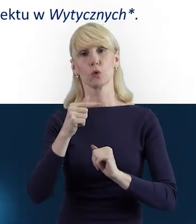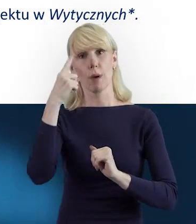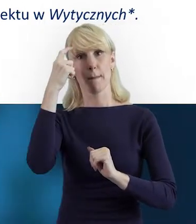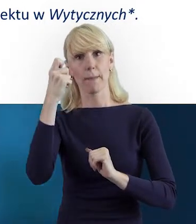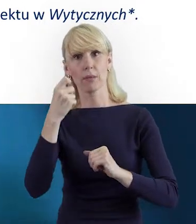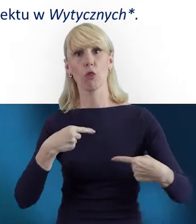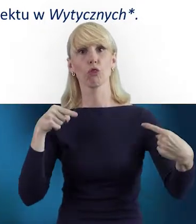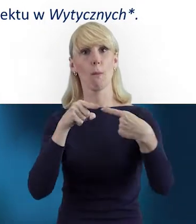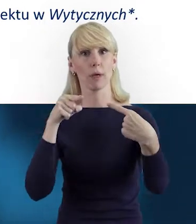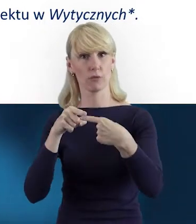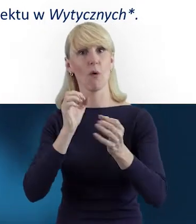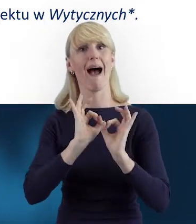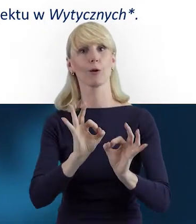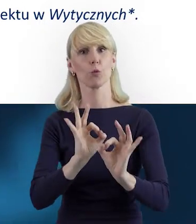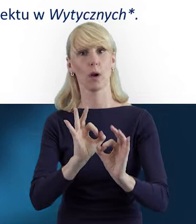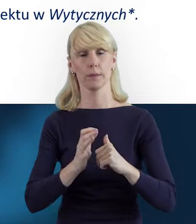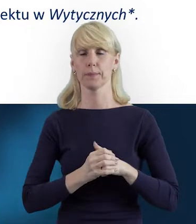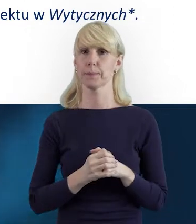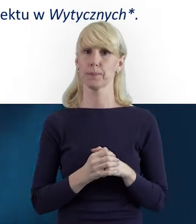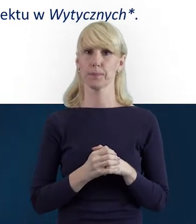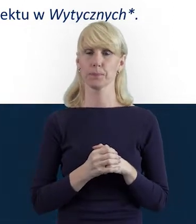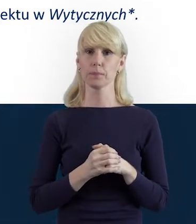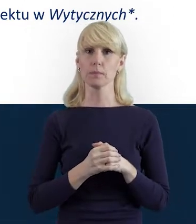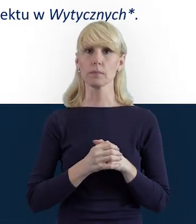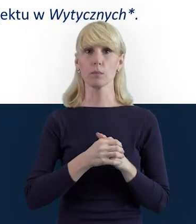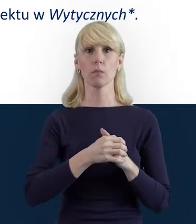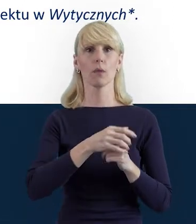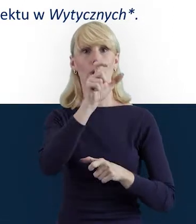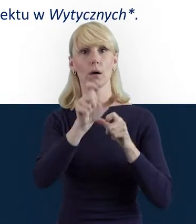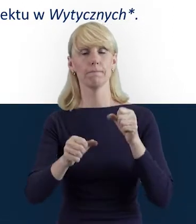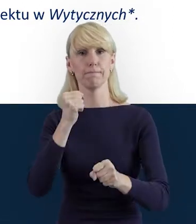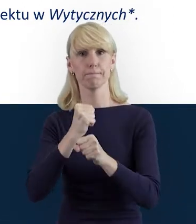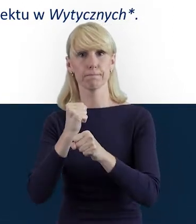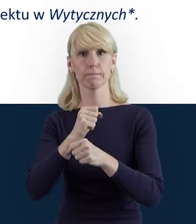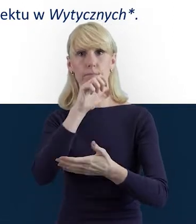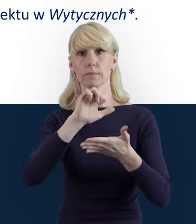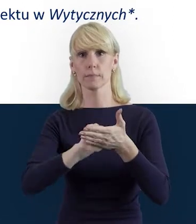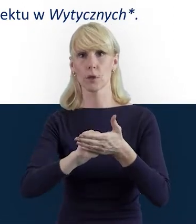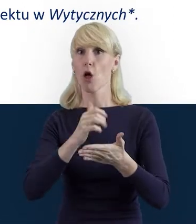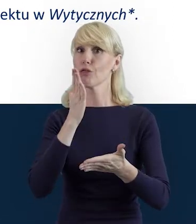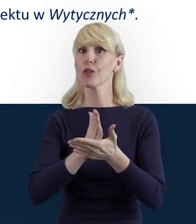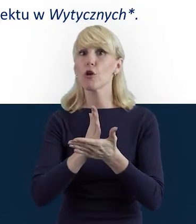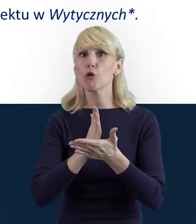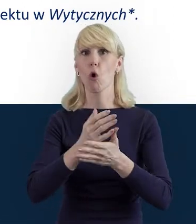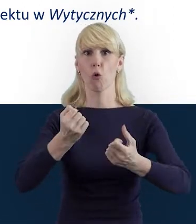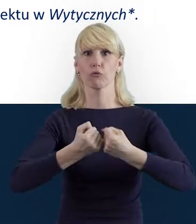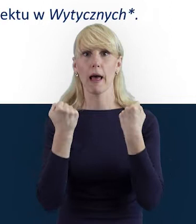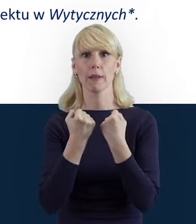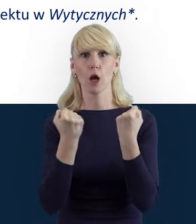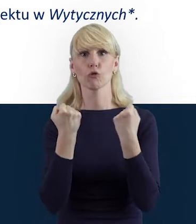Do Bazy Personelu powinny być wprowadzane jedynie dane osób zaangażowanych w realizację zadań